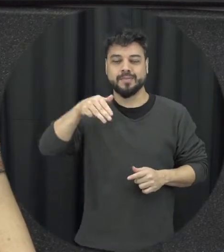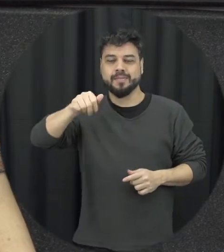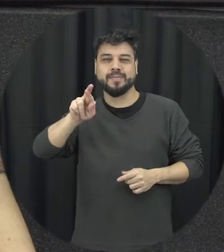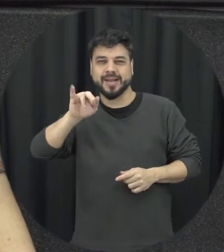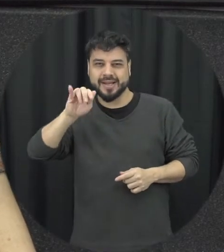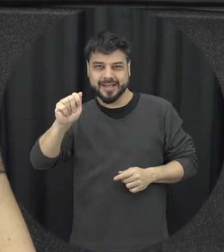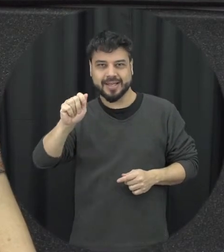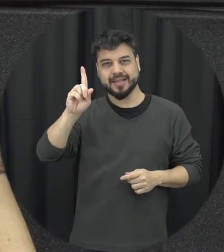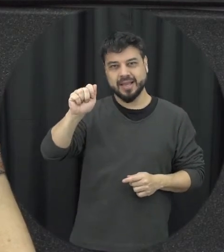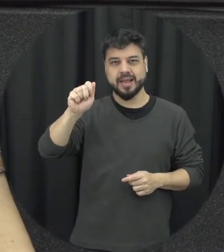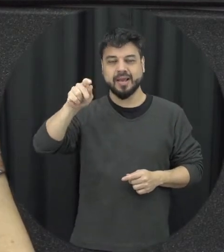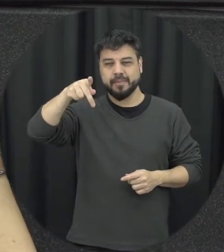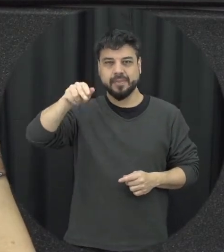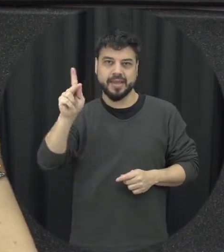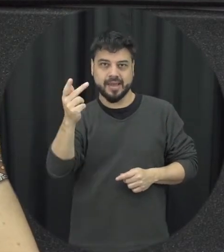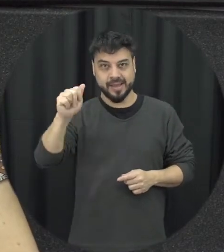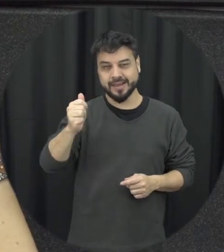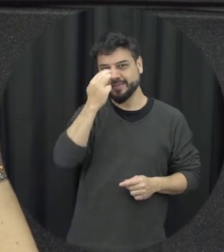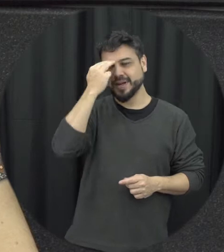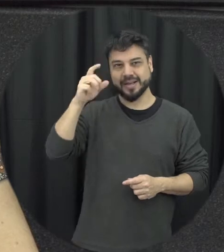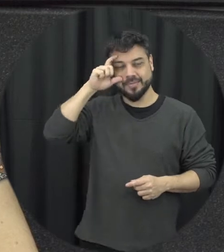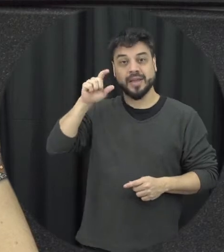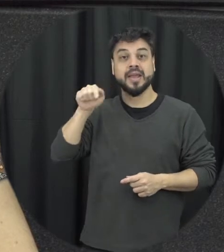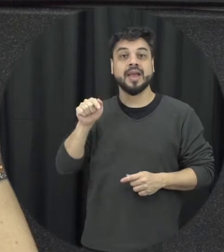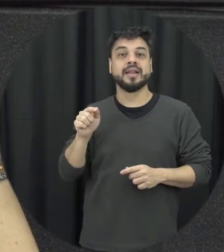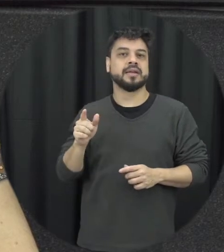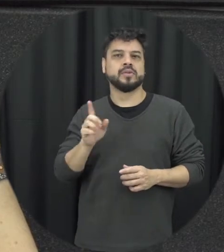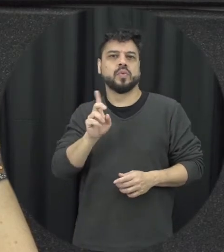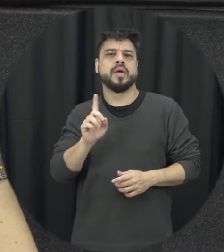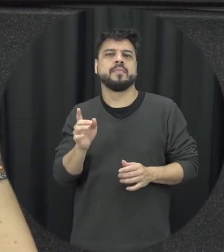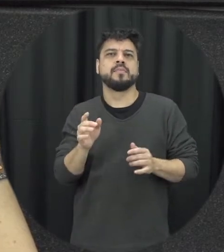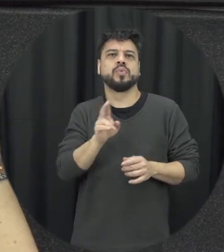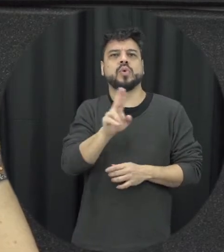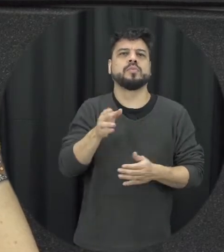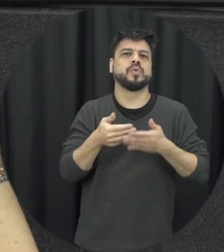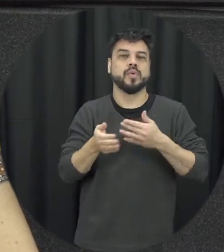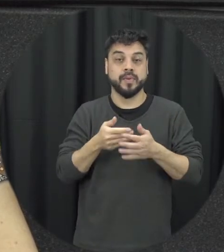na verdade esse nome né que a gente chama lei Maria da Penha ela tem não é à toa ele é também uma reparação